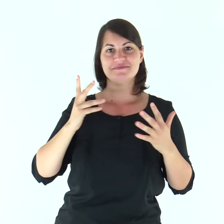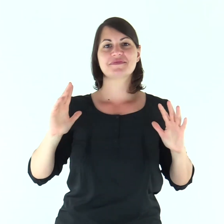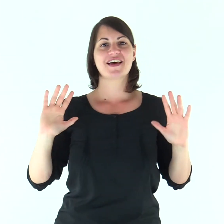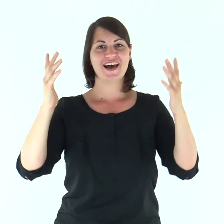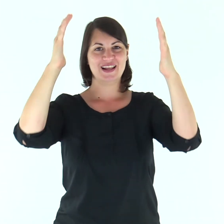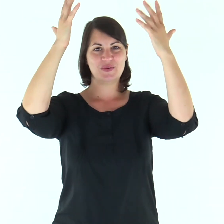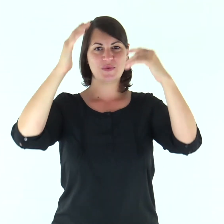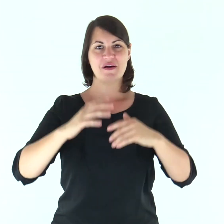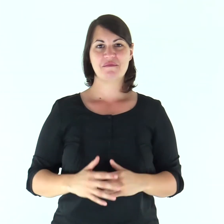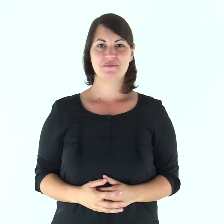Alleluia.